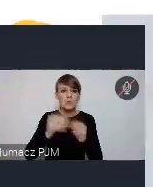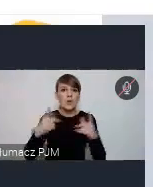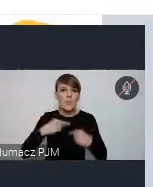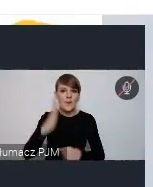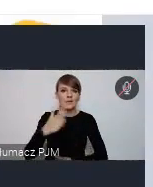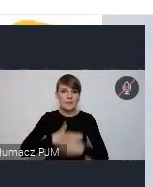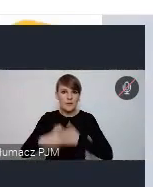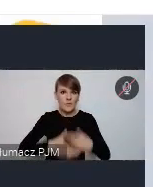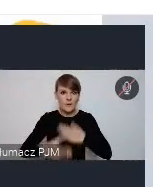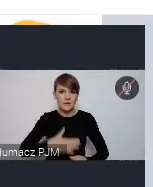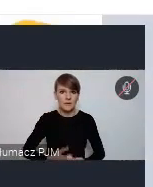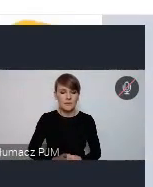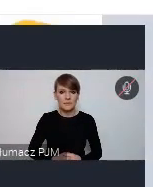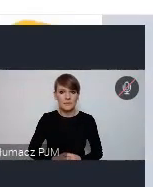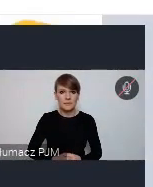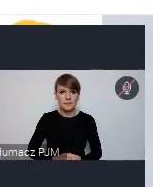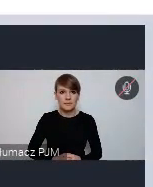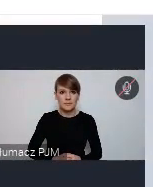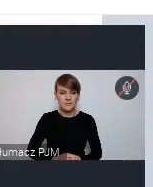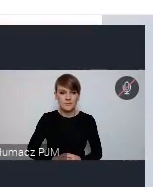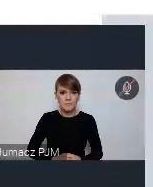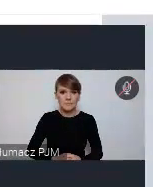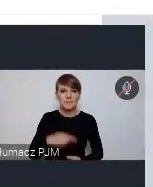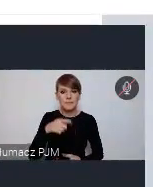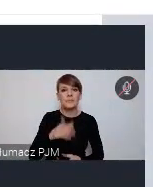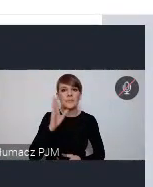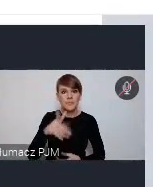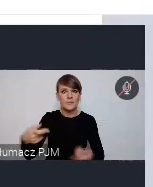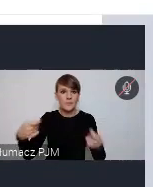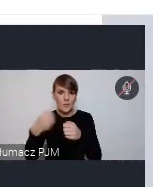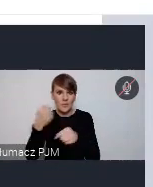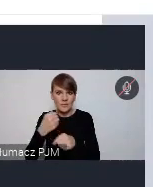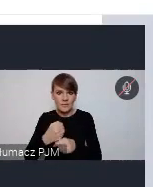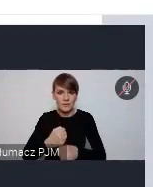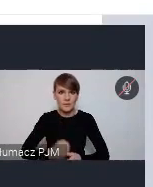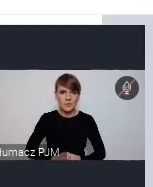I skorzystają na takiej współpracy. Plan Działań dla Miasta, o którym była już mowa.